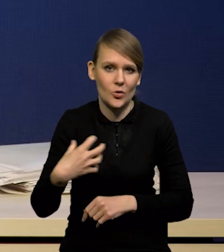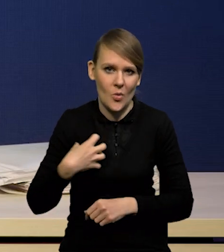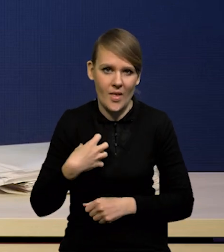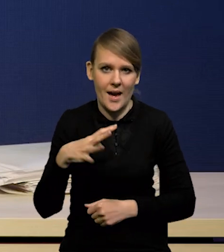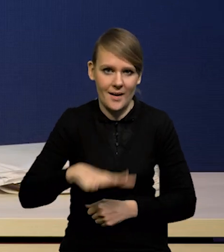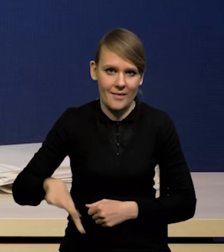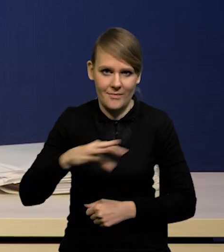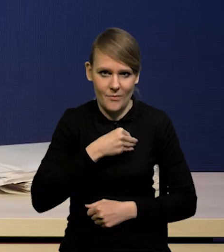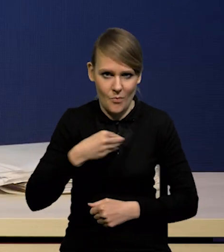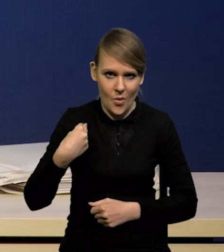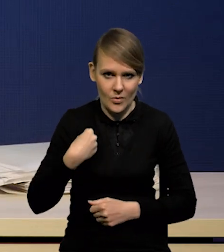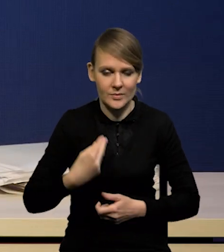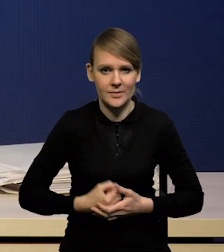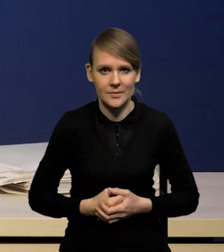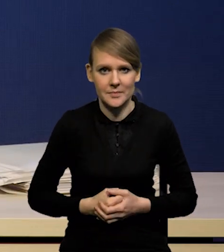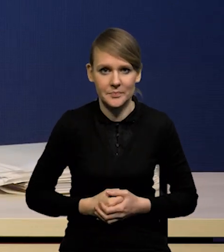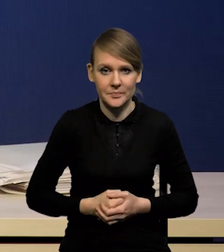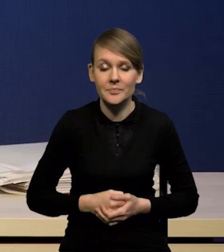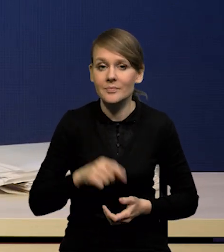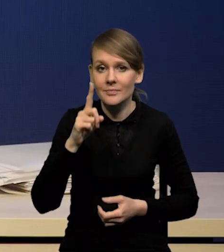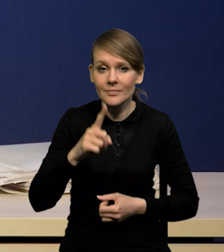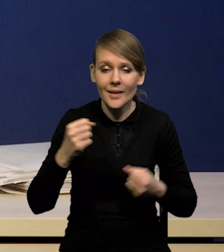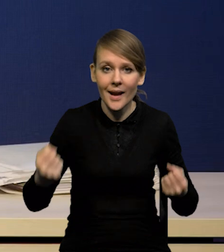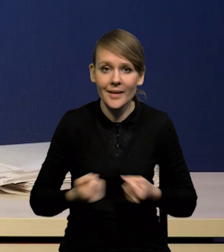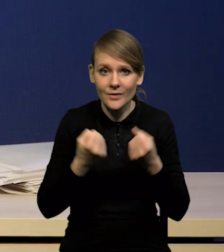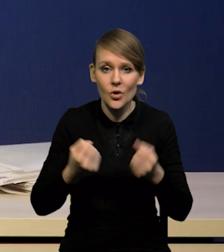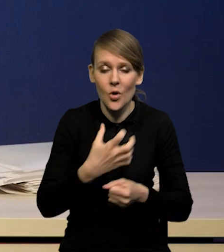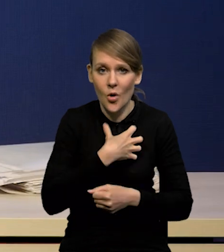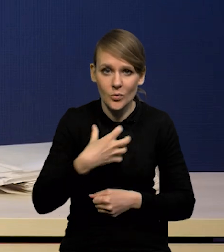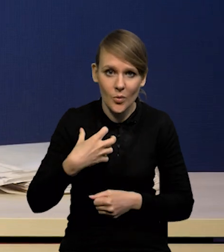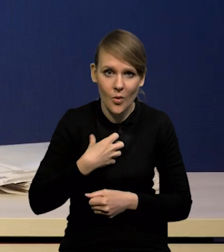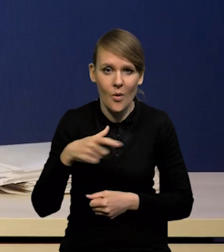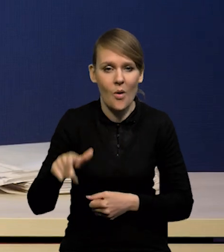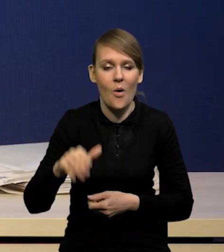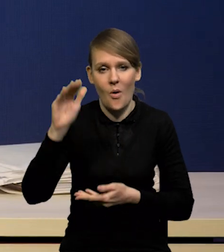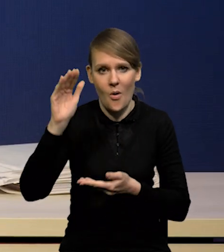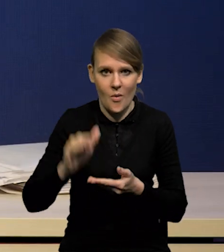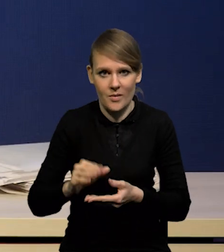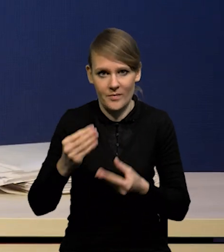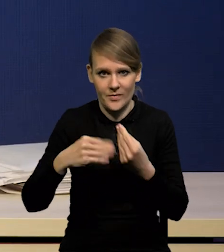Niemniej aktywność gospodarcza jeszcze silniej się obniżyła i można powiedzieć,